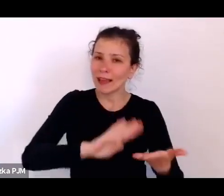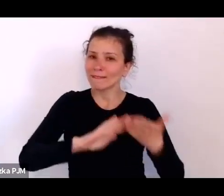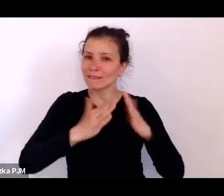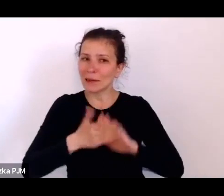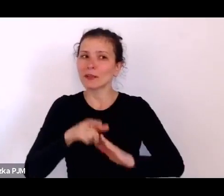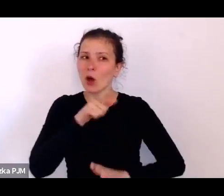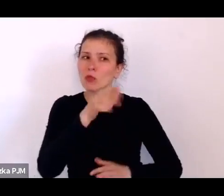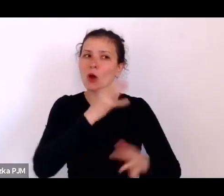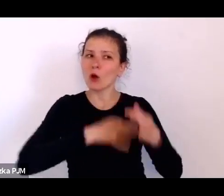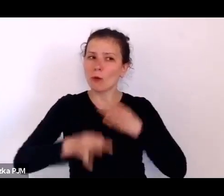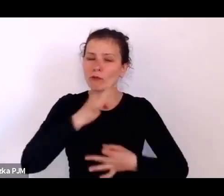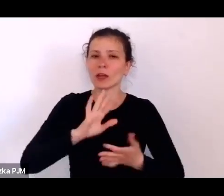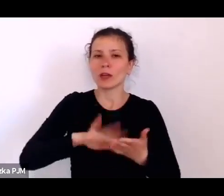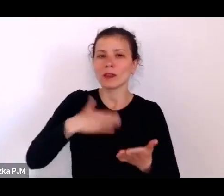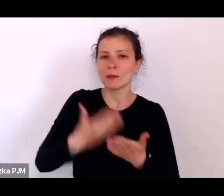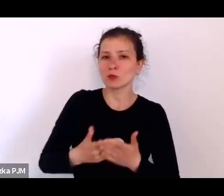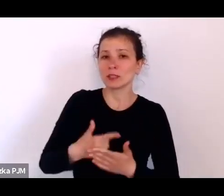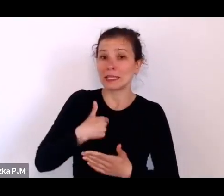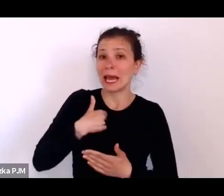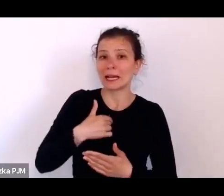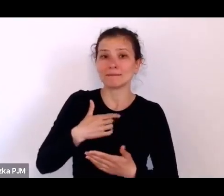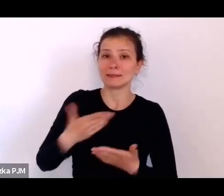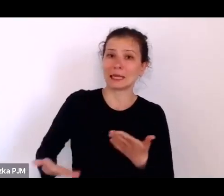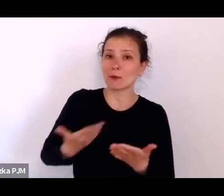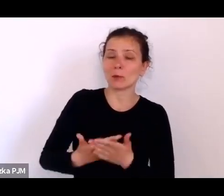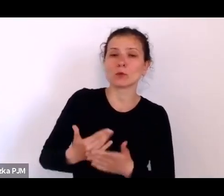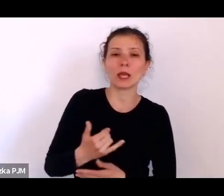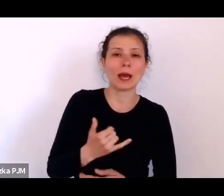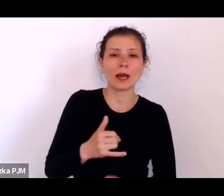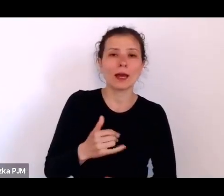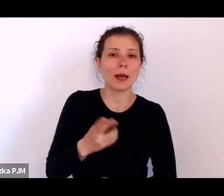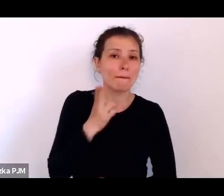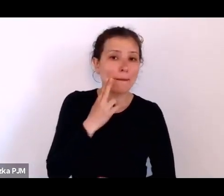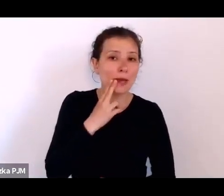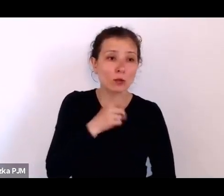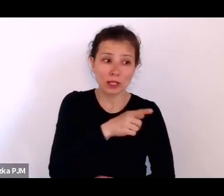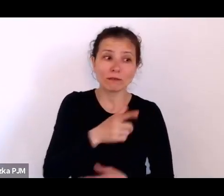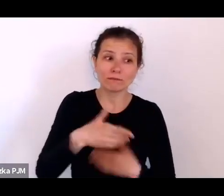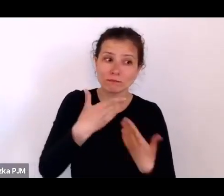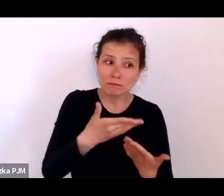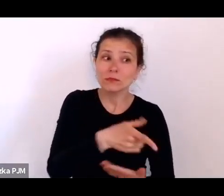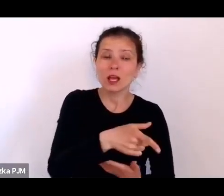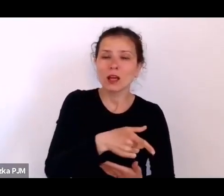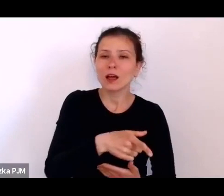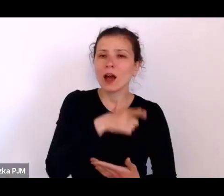czyli np. papierosa, to wówczas oni powiedzą wszystko, co reporter chce usłyszeć